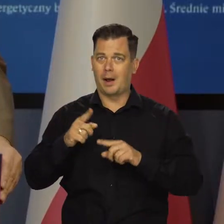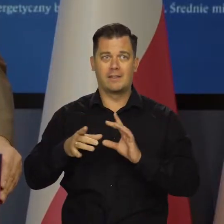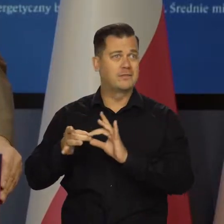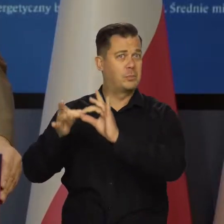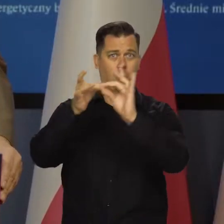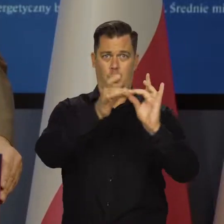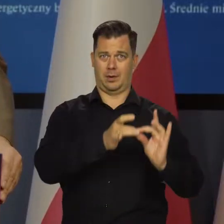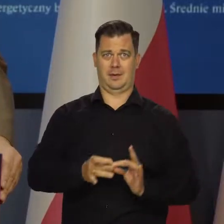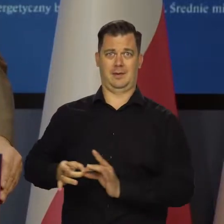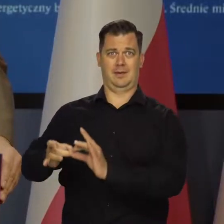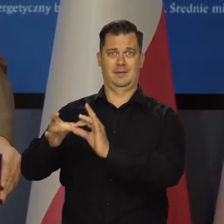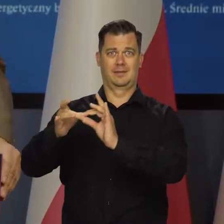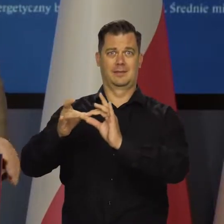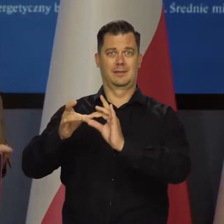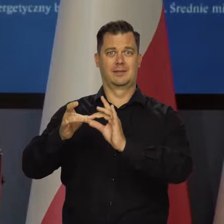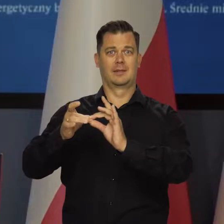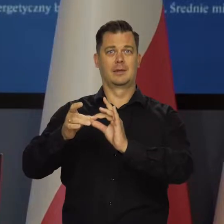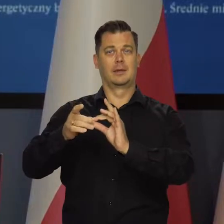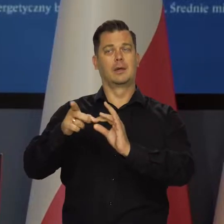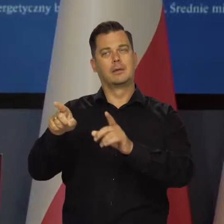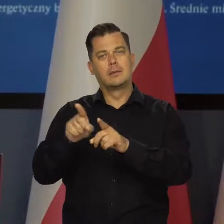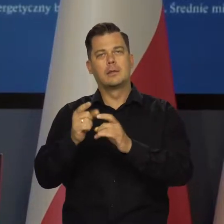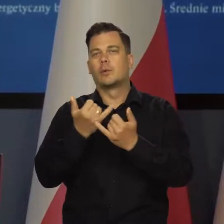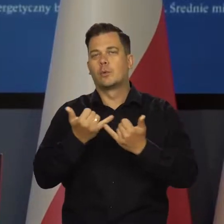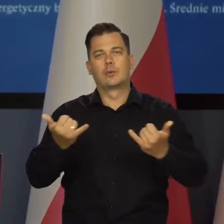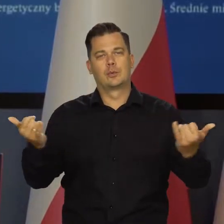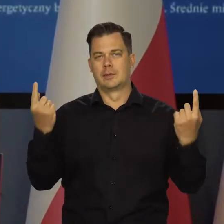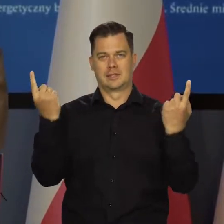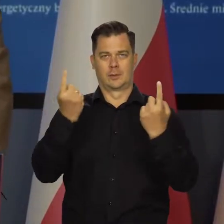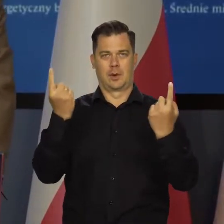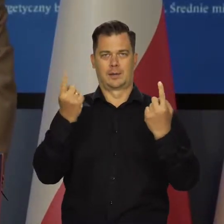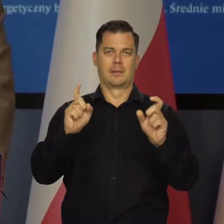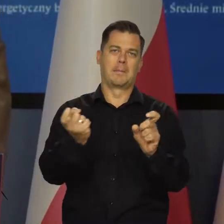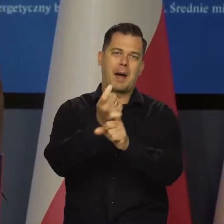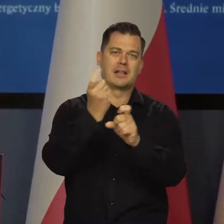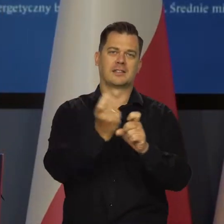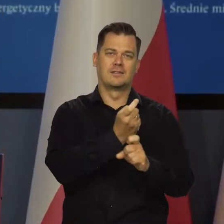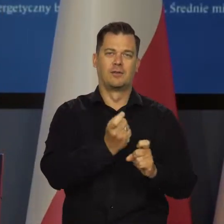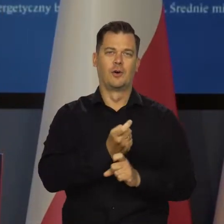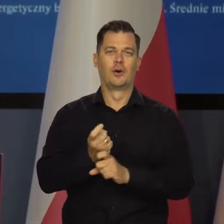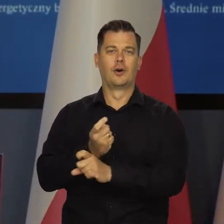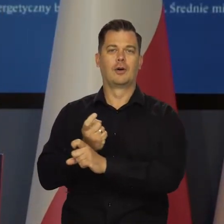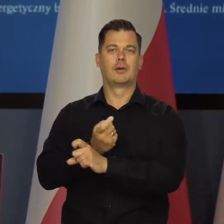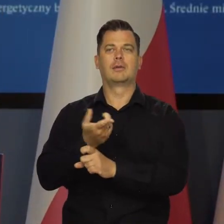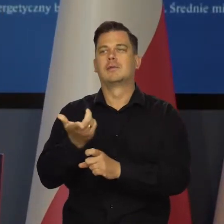Nakładają się na to lokalne jakieś później uwarunkowania, procesy.